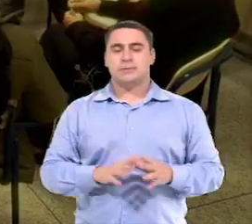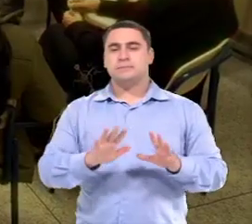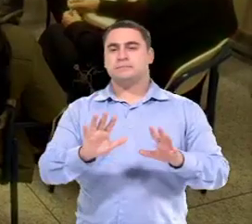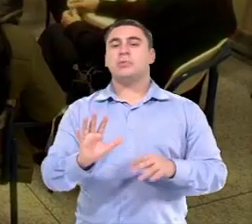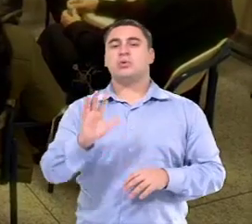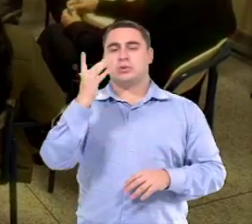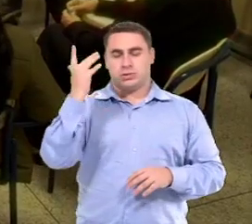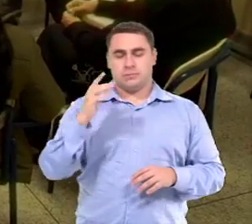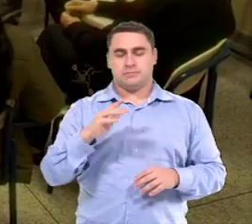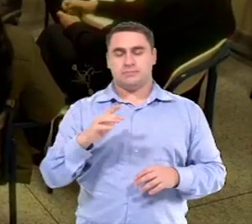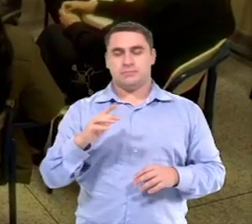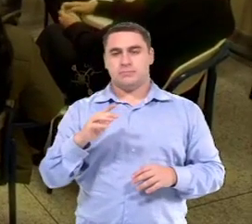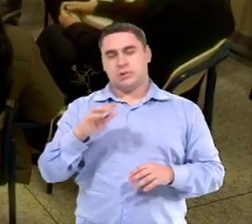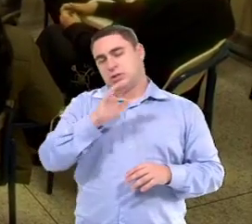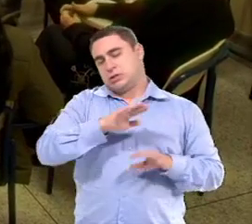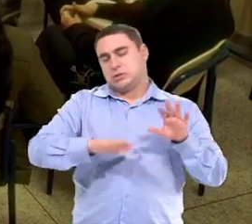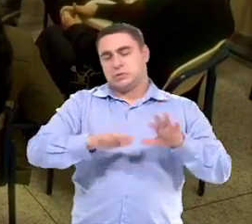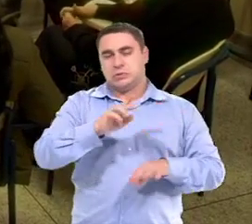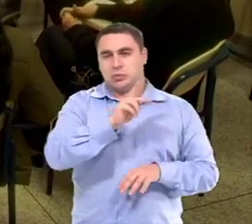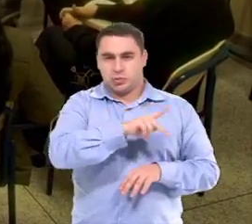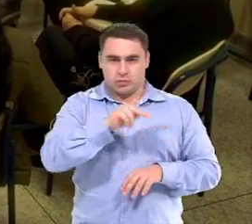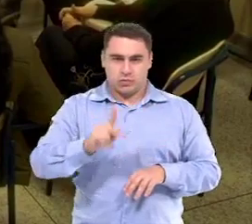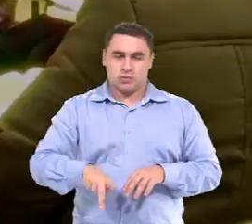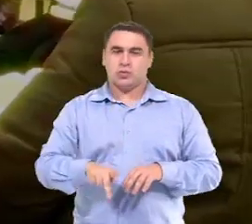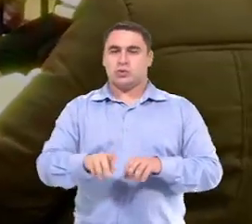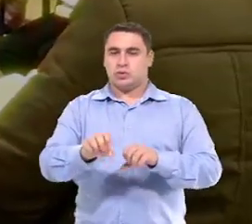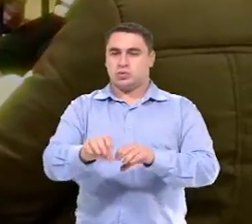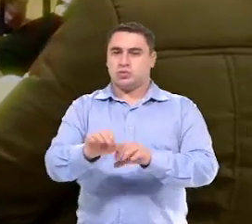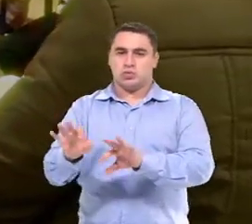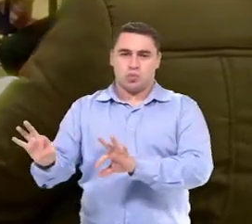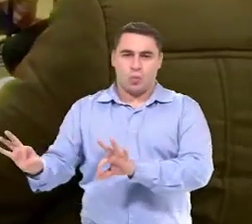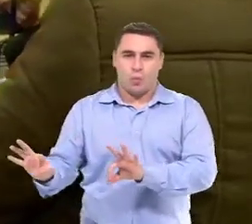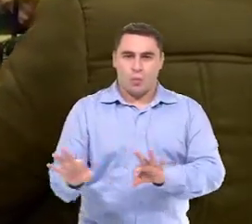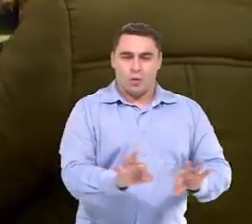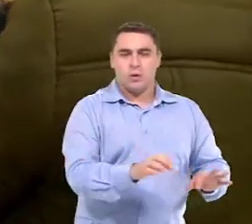Então normalmente, as professoras do ensino regular,